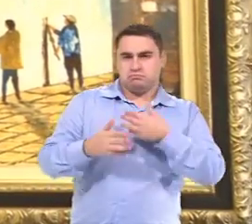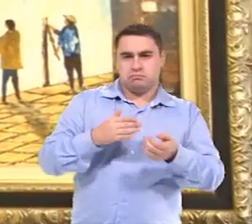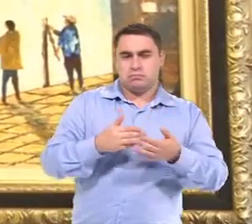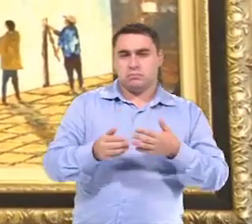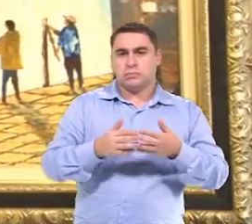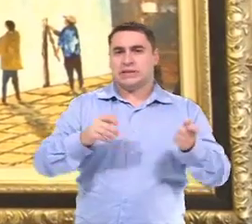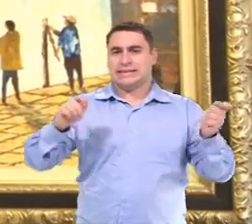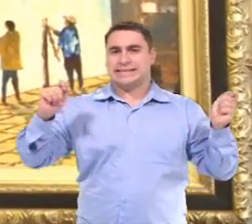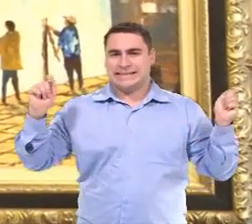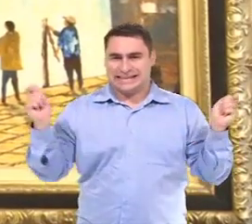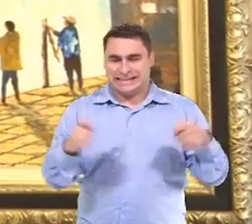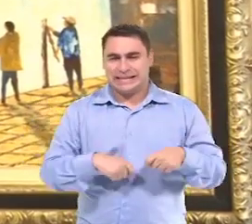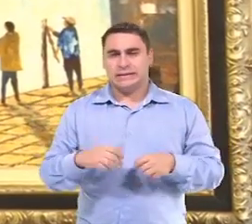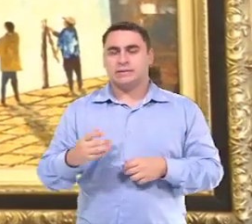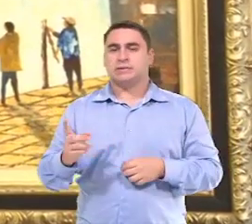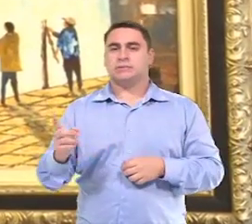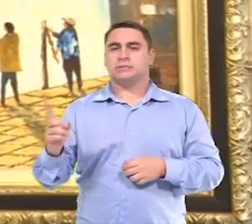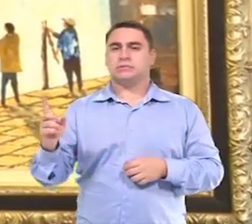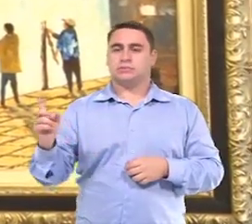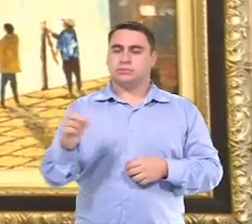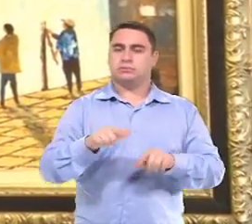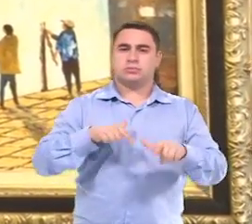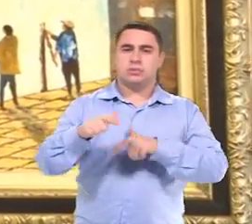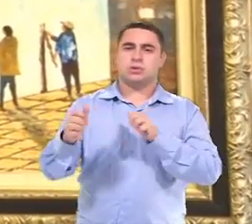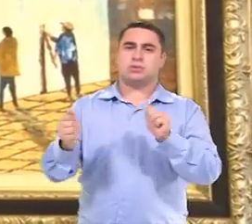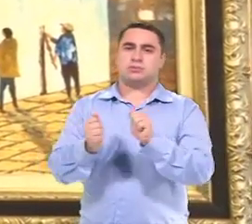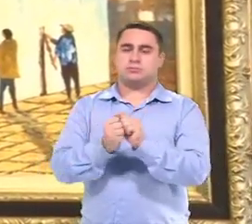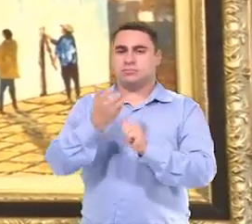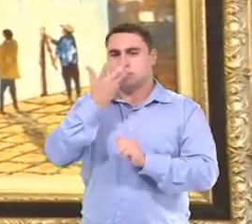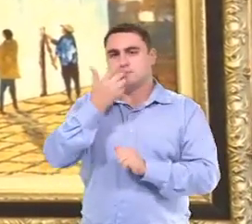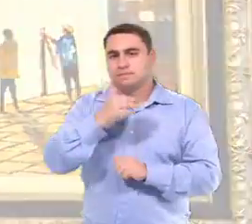Tenha condições de trabalhar com a criança.